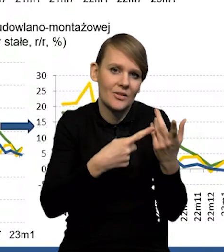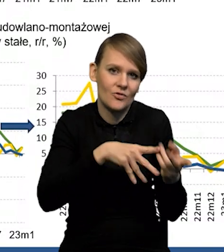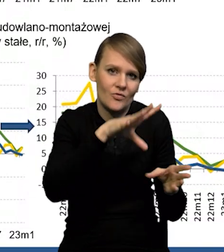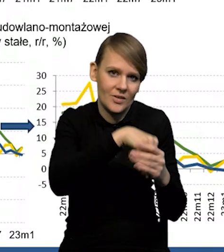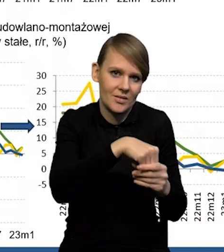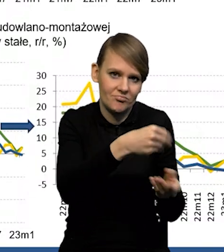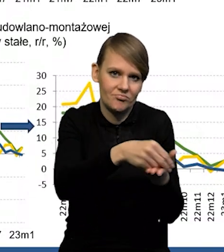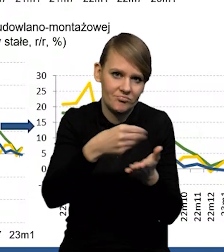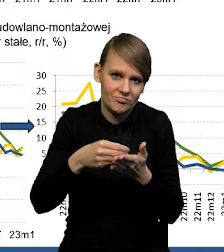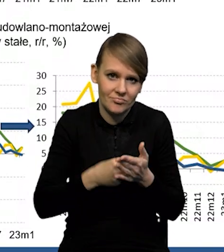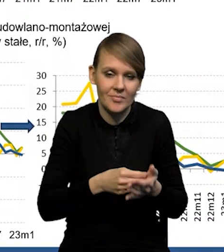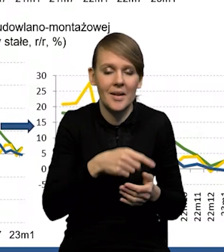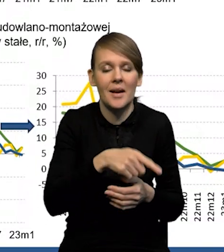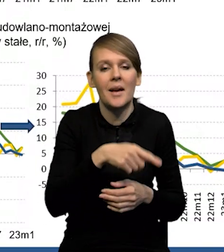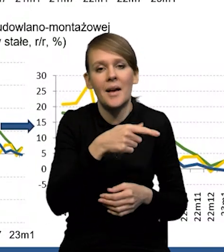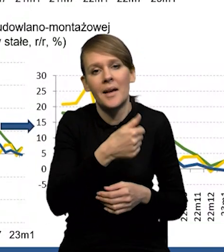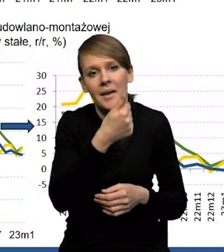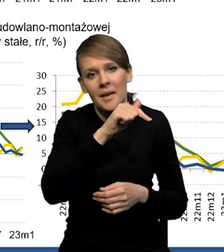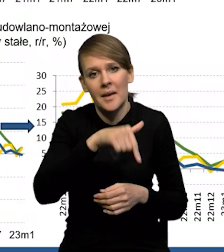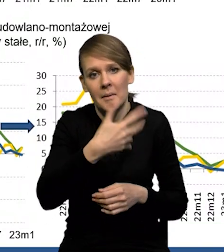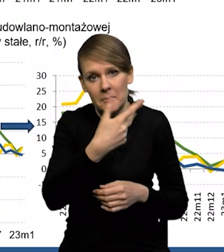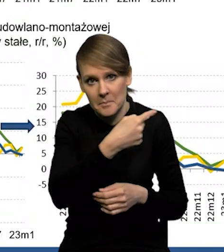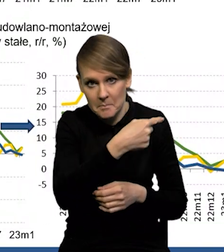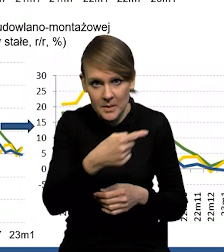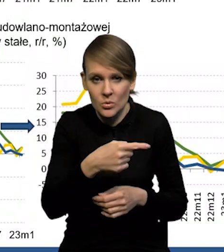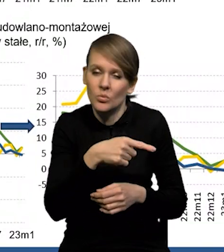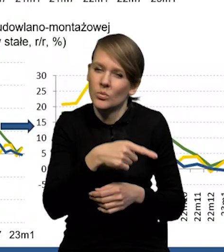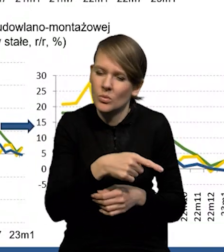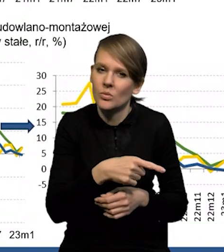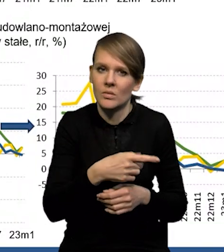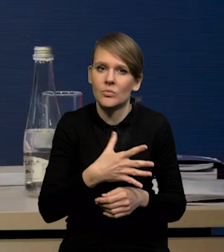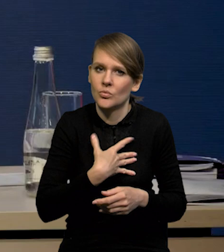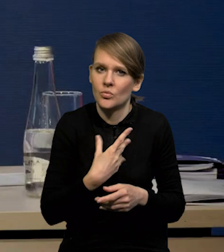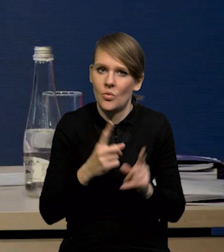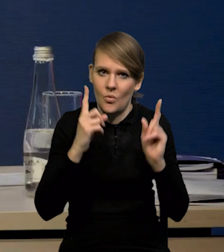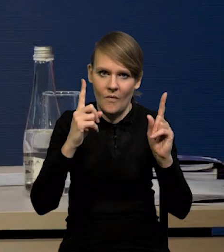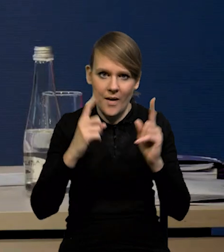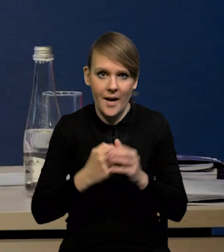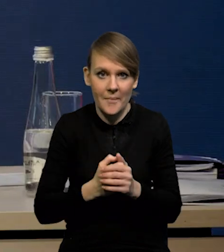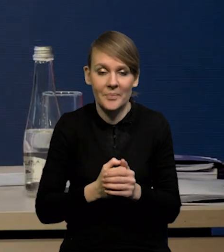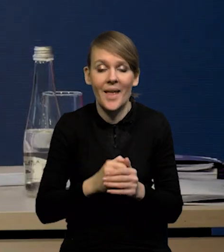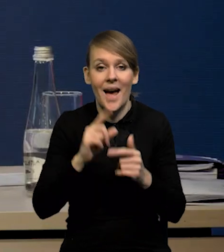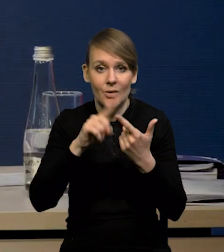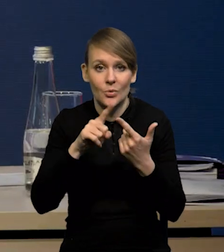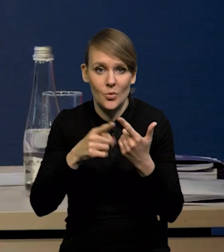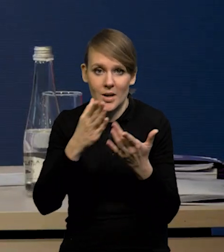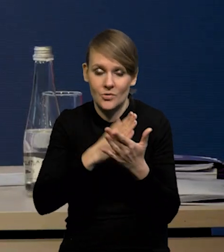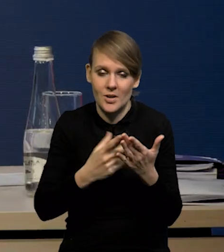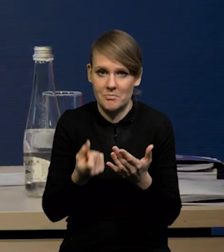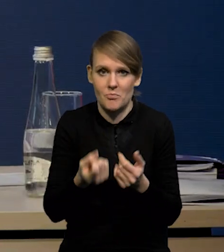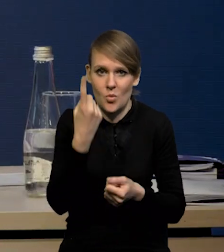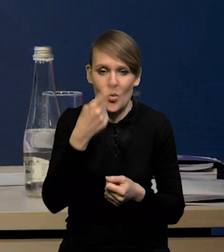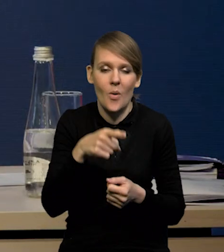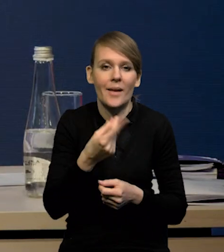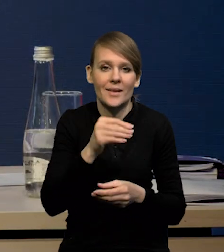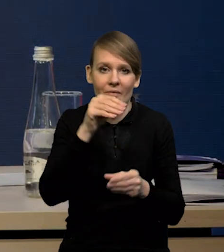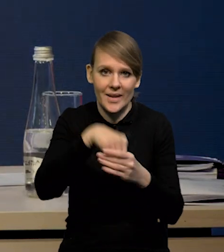także tym bardziej to -1.5 jest takim pewnym sygnałem ostrzegawczym. Natomiast drugi komponent, który rzeczywiście trochę zaskakuje, to są inwestycje.